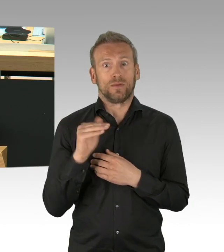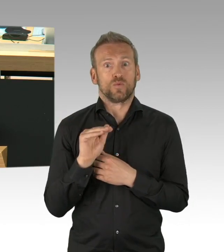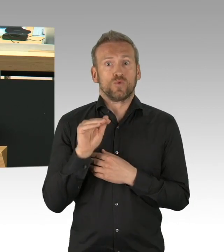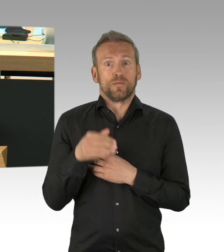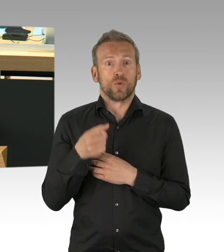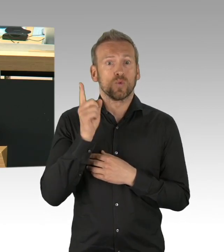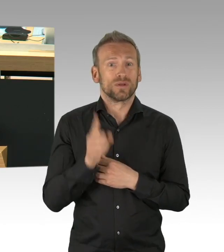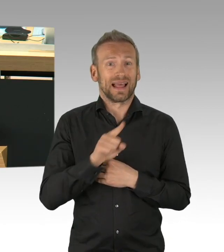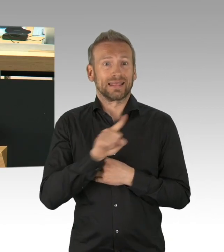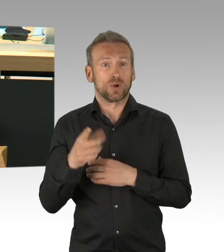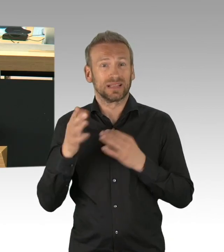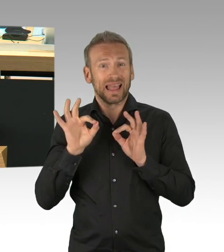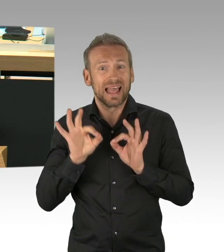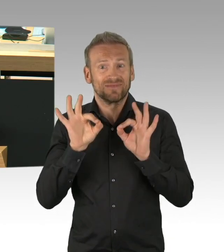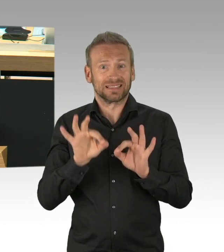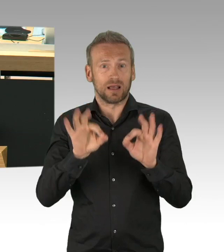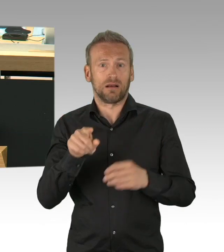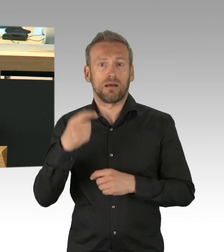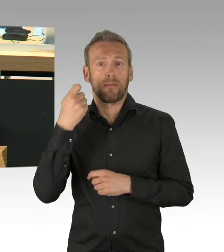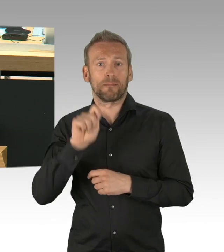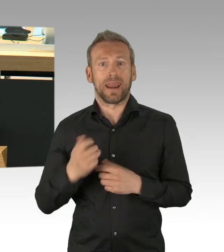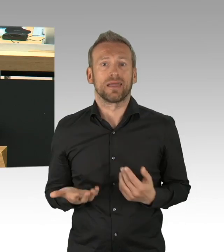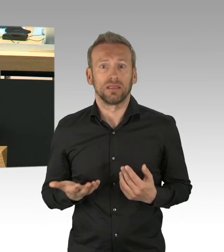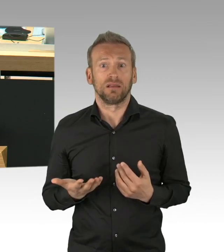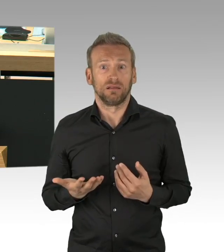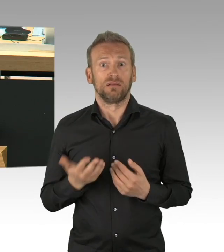wir hätten zu dem jetzigen Zeitpunkt um die 2000 Tote durch Corona,